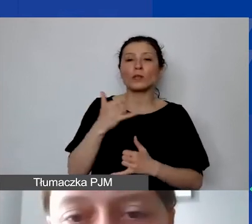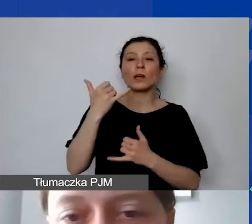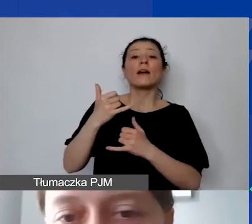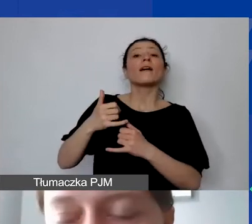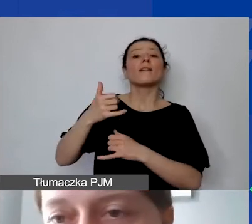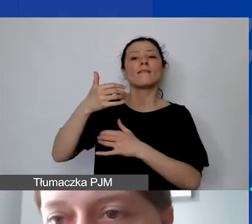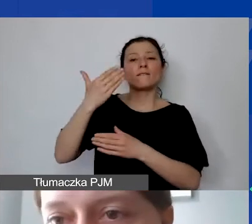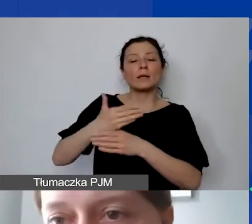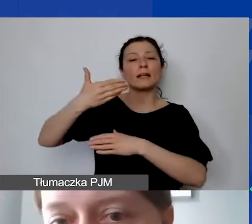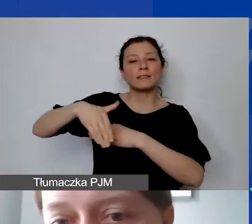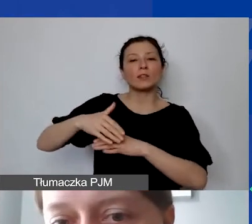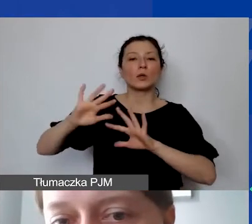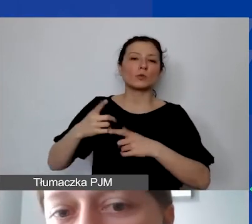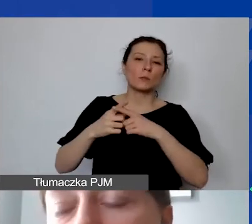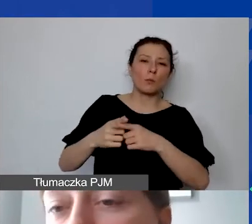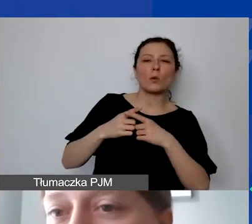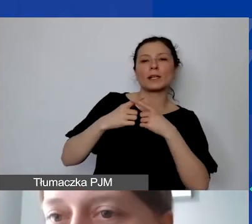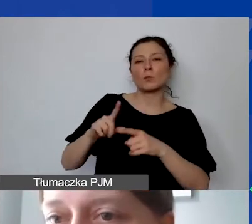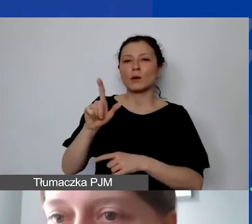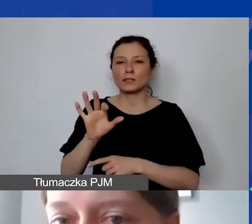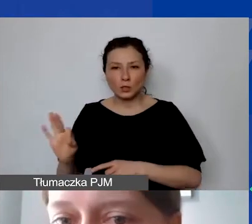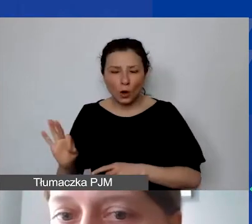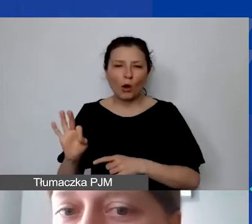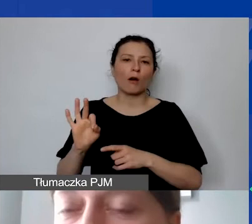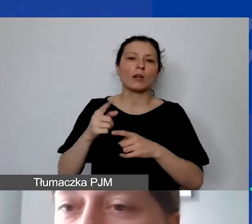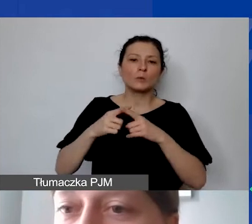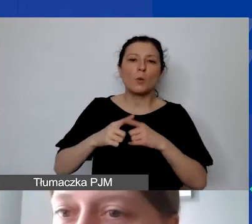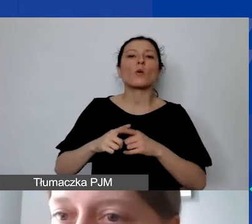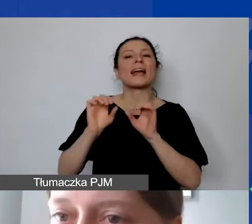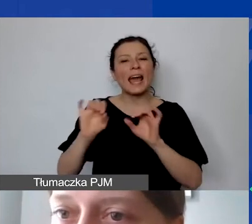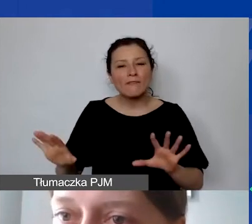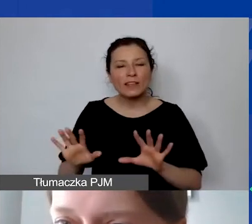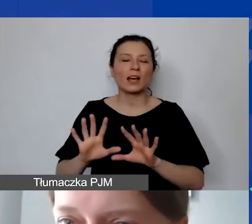spółka z ograniczoną odpowiedzialnością, powinna znaleźć się w kosztach pośrednich,